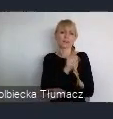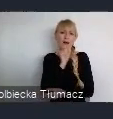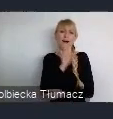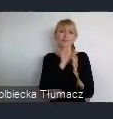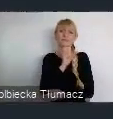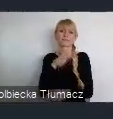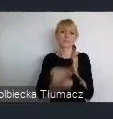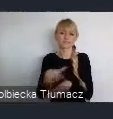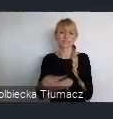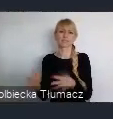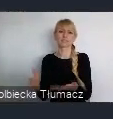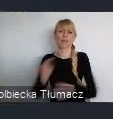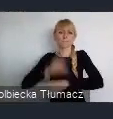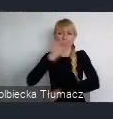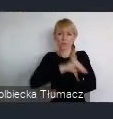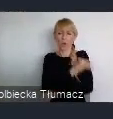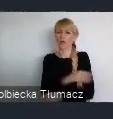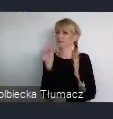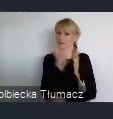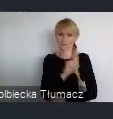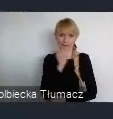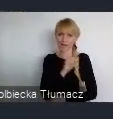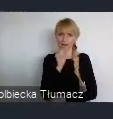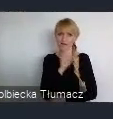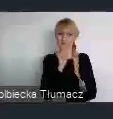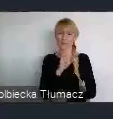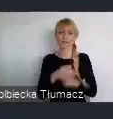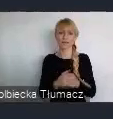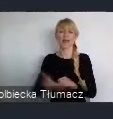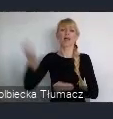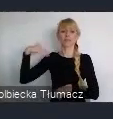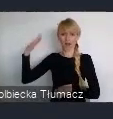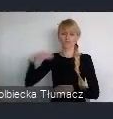Które na czas powstania, może miały jakiś zasób przyszłościowy,